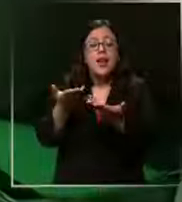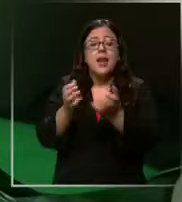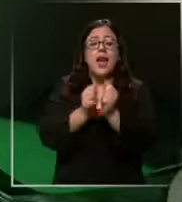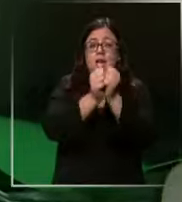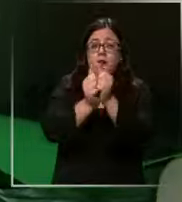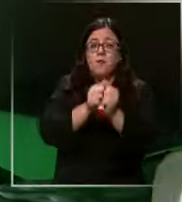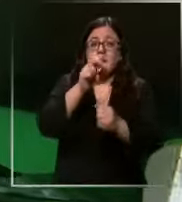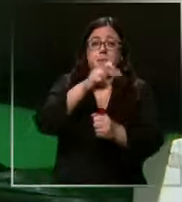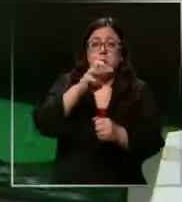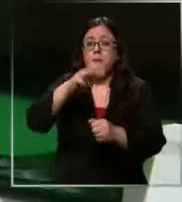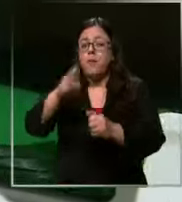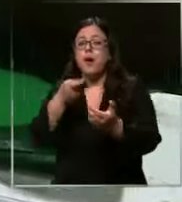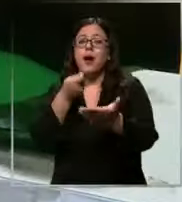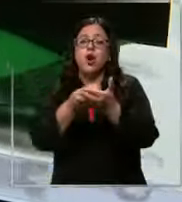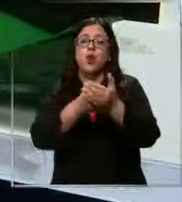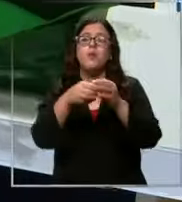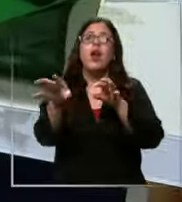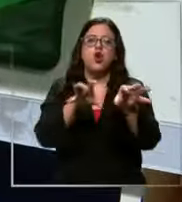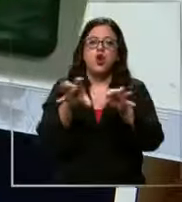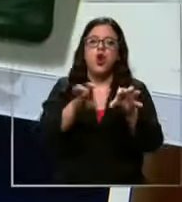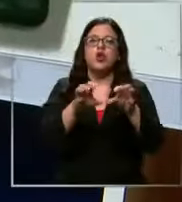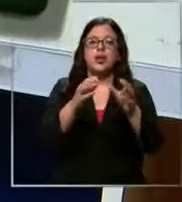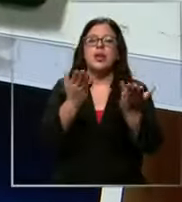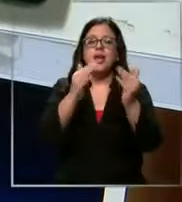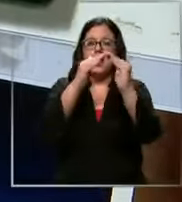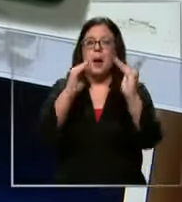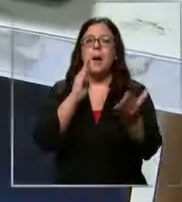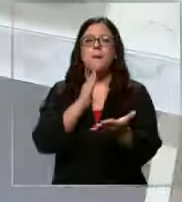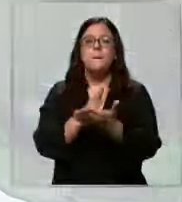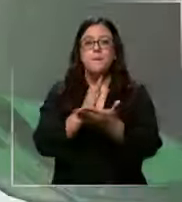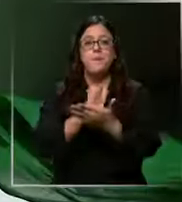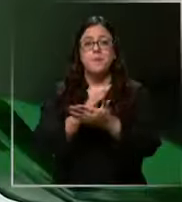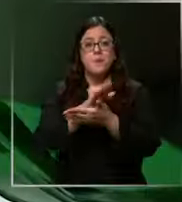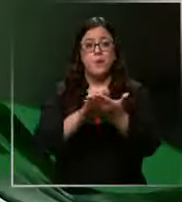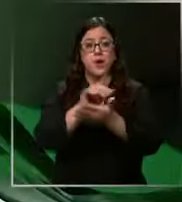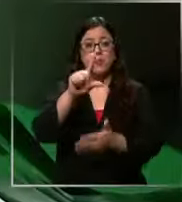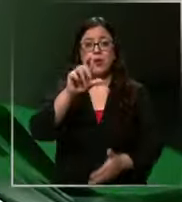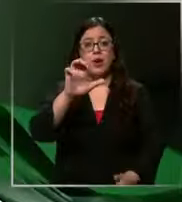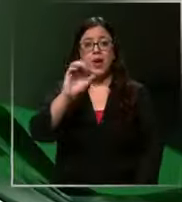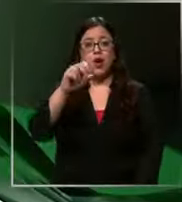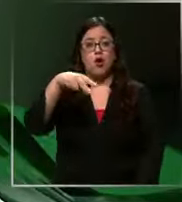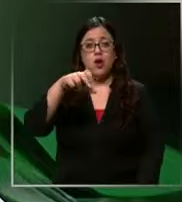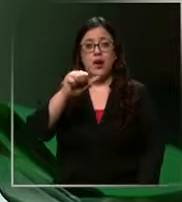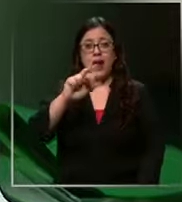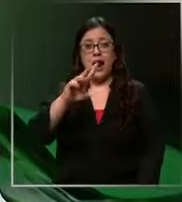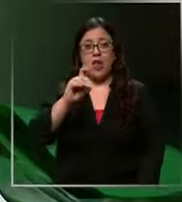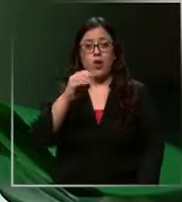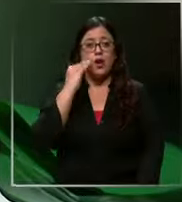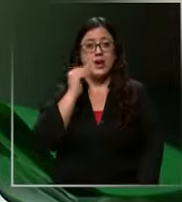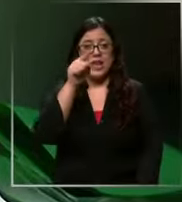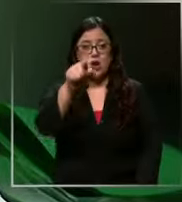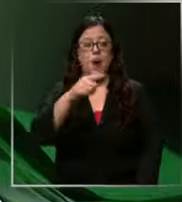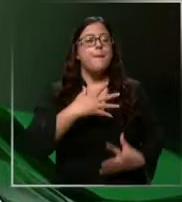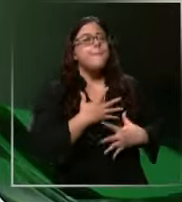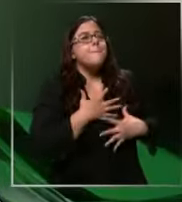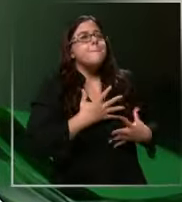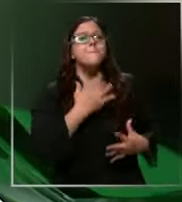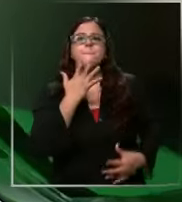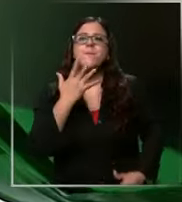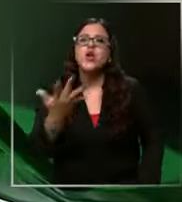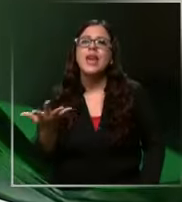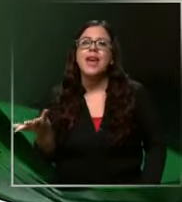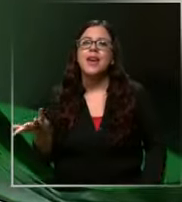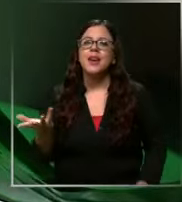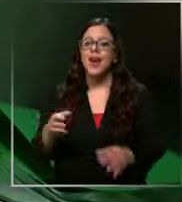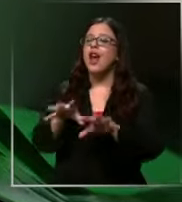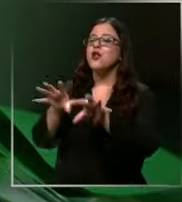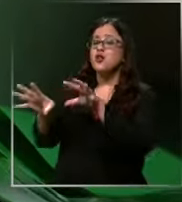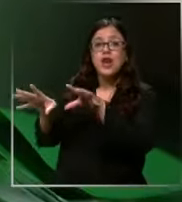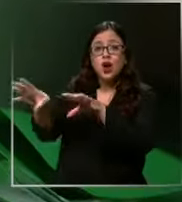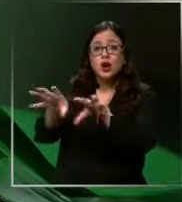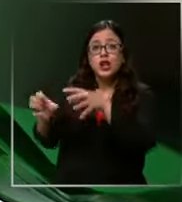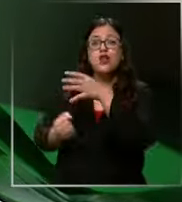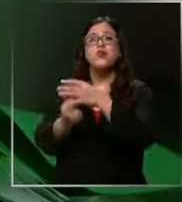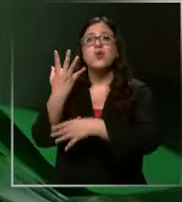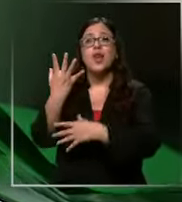a comprar los útiles escolares como Leonardo me encanta Por qué Porque son nuevos en sentirlo